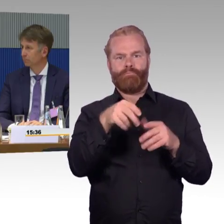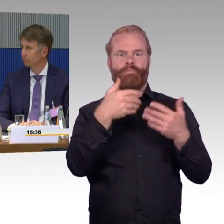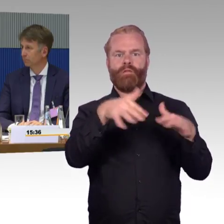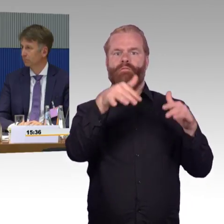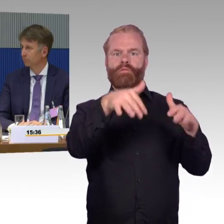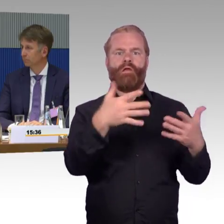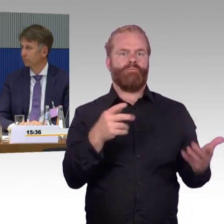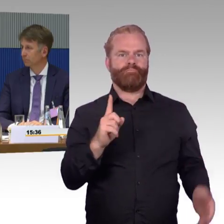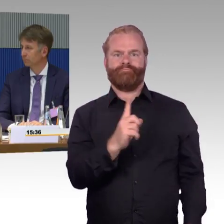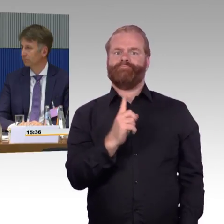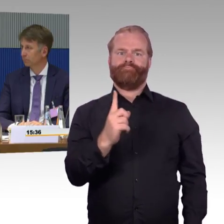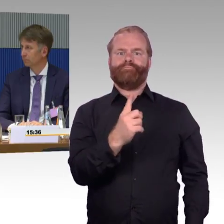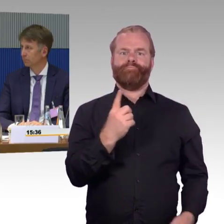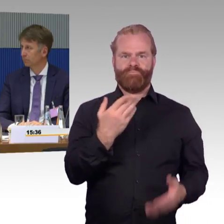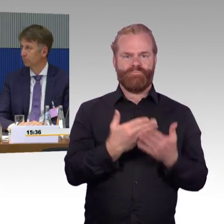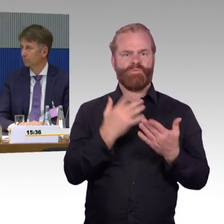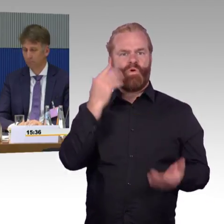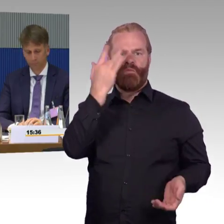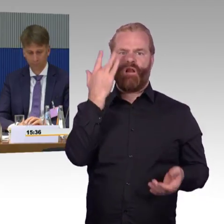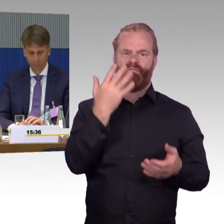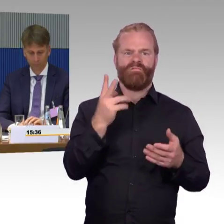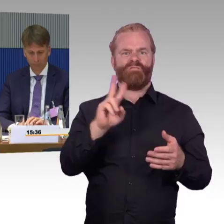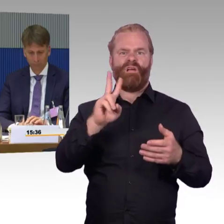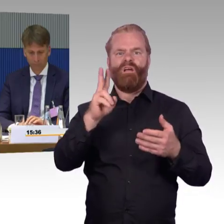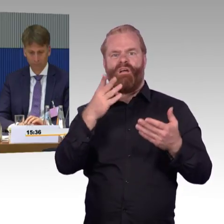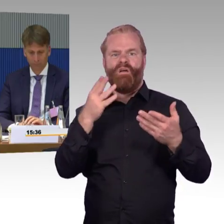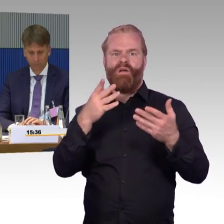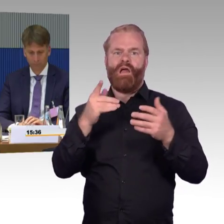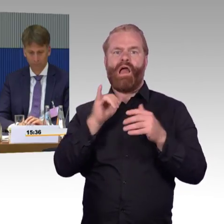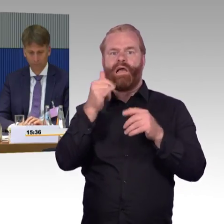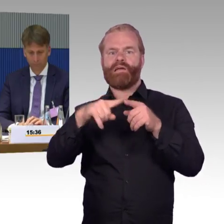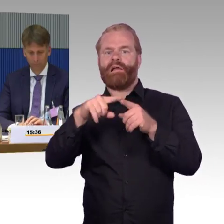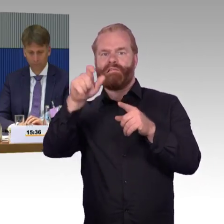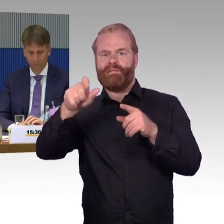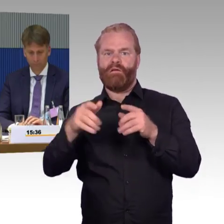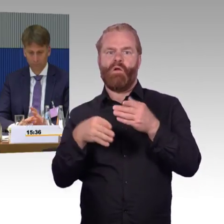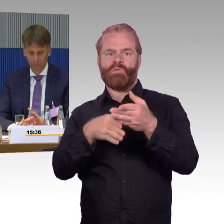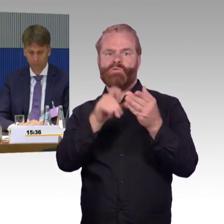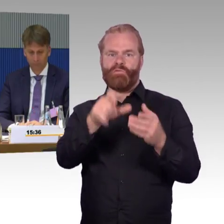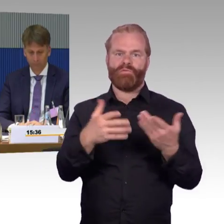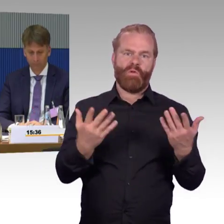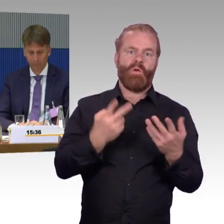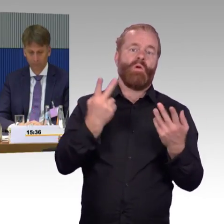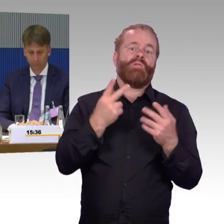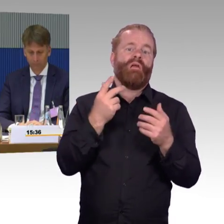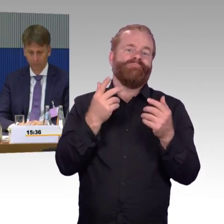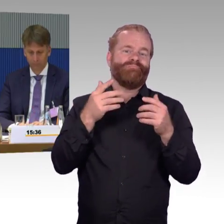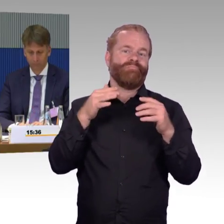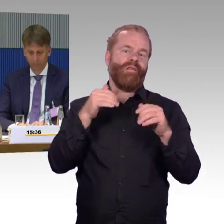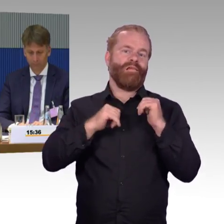natürlich nicht nur in den Abendstunden, aber natürlich logischerweise in den Abendstunden noch mal vermehrt, Bahnhöfe oder Haltestellen kaum oder gar nicht mehr besetzt sind.